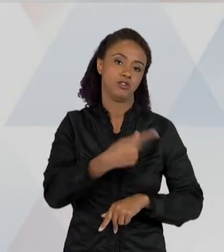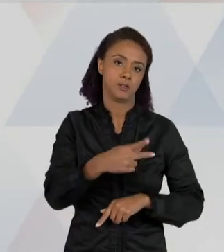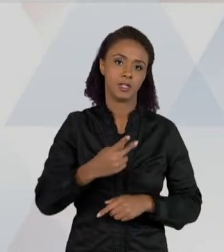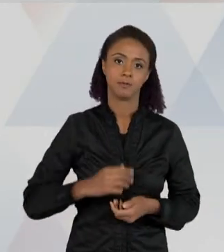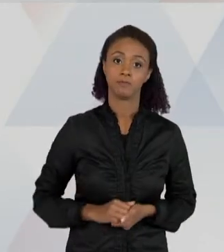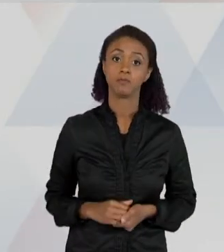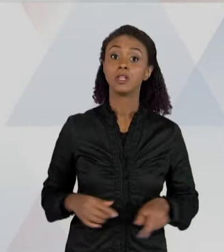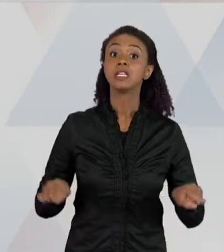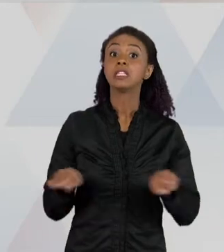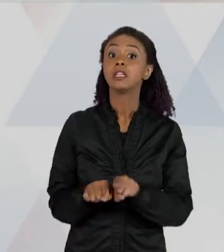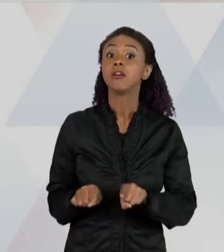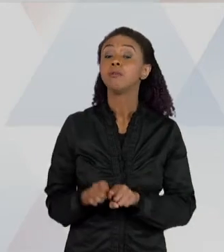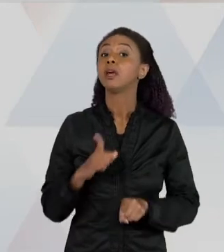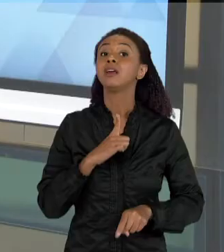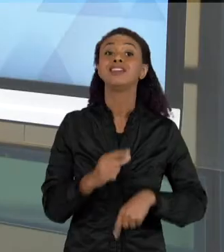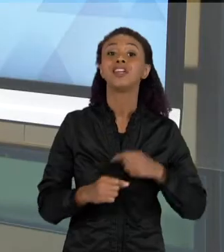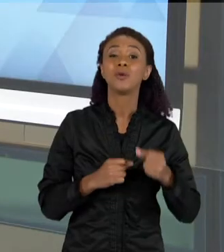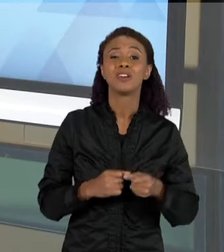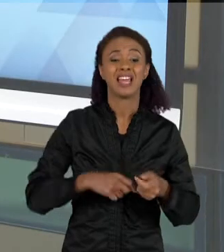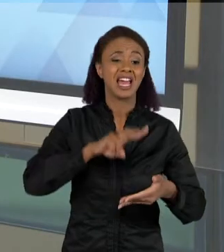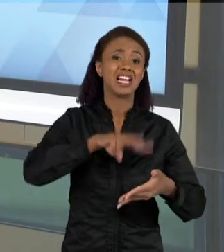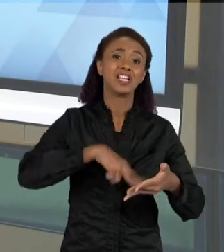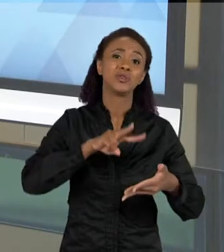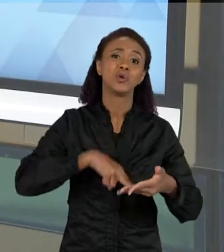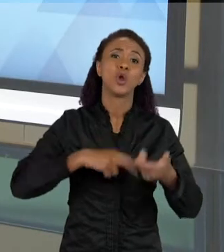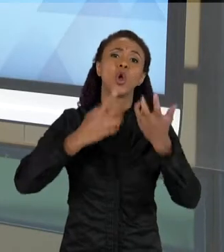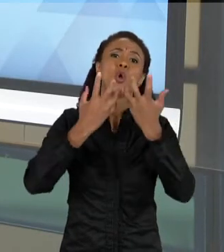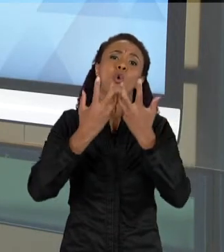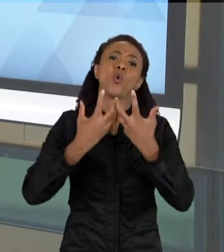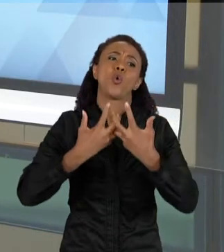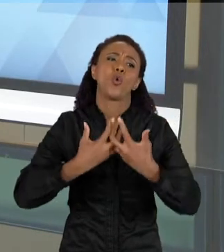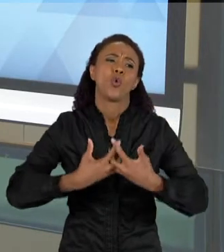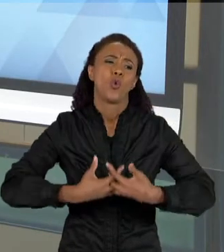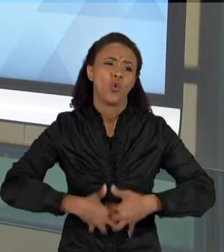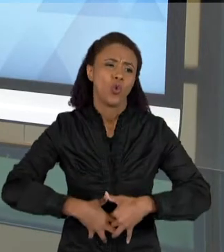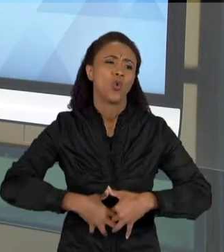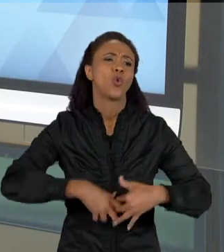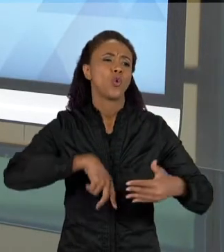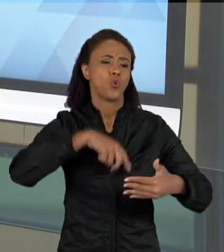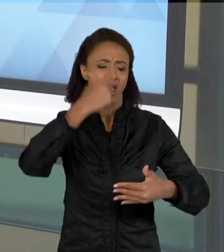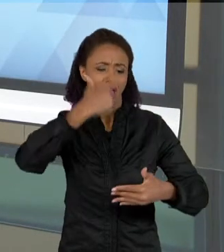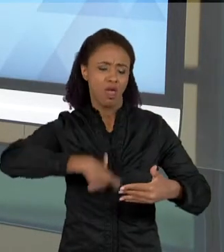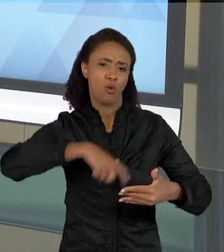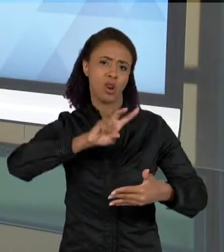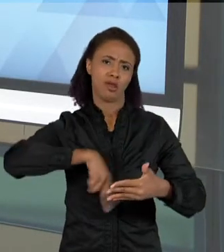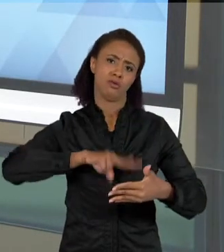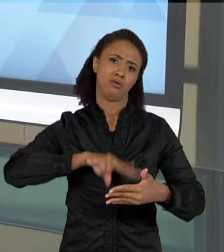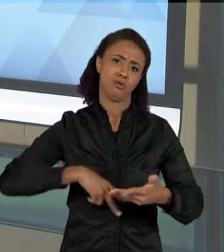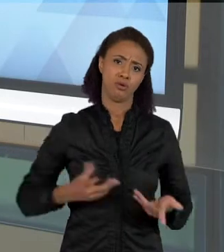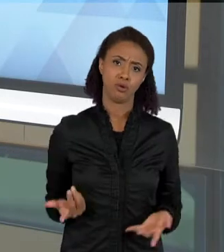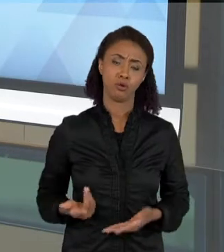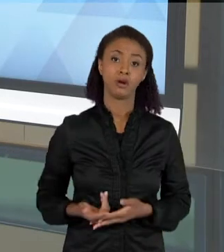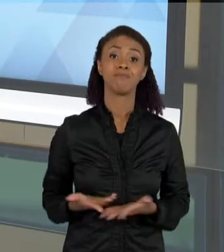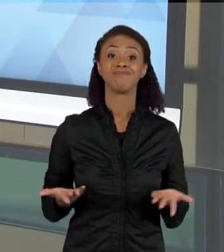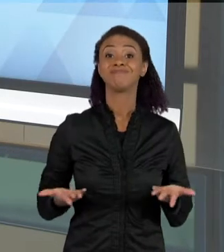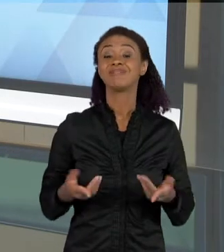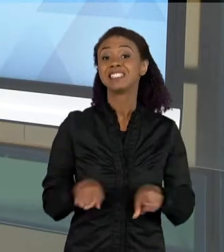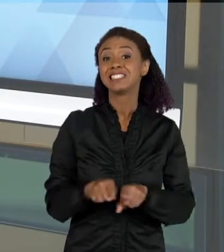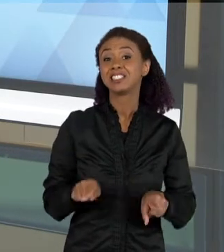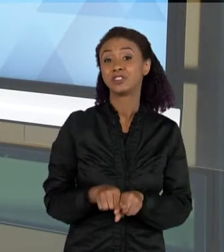VÁRIAS COISAS, NÃO SÓ COM AQUILO QUE ESTÁ ESCRITO, CONCRETAMENTE NO TEXTO E COM AS REGRAS QUE A LÍNGUA TEM, MAS TAMBÉM